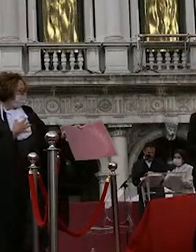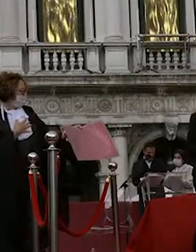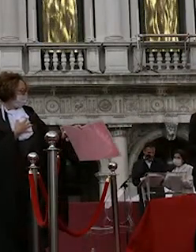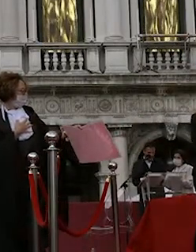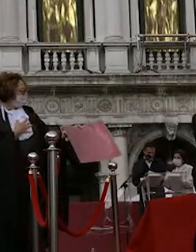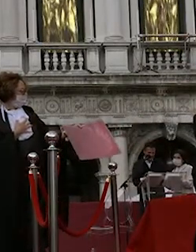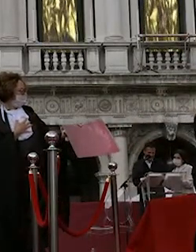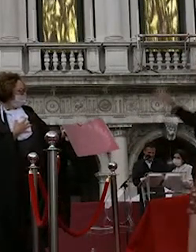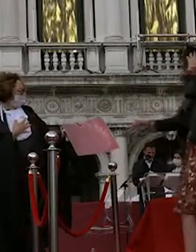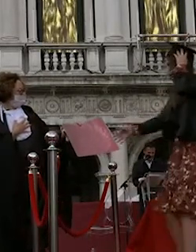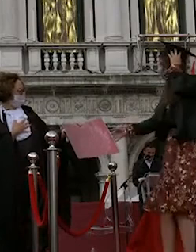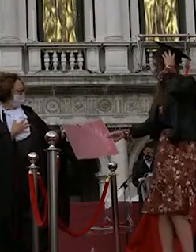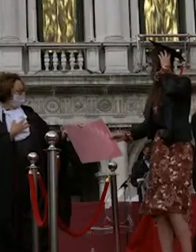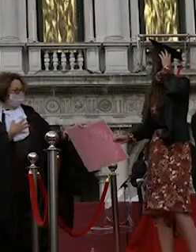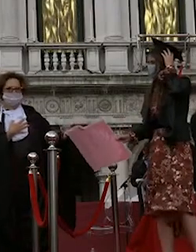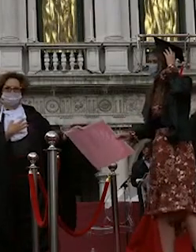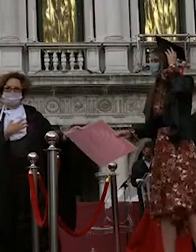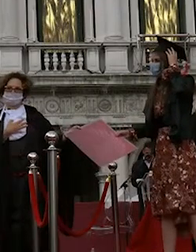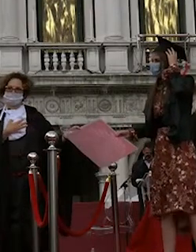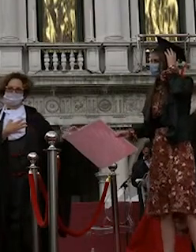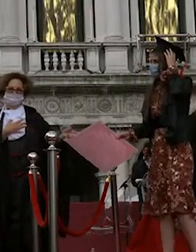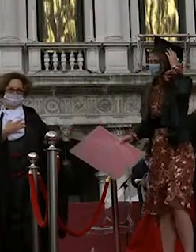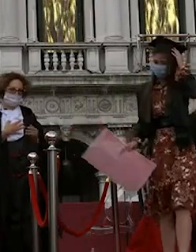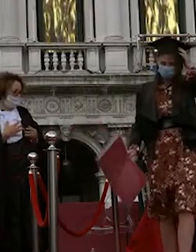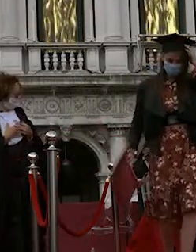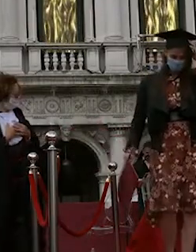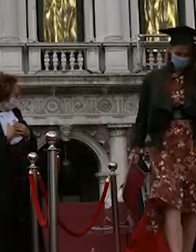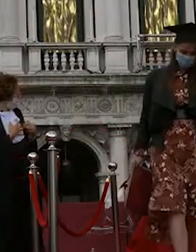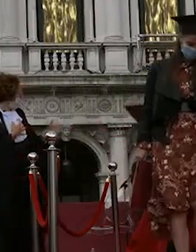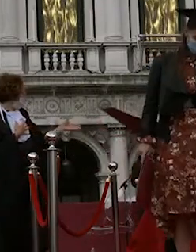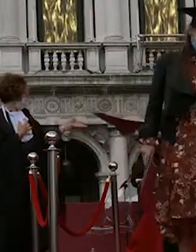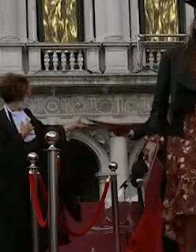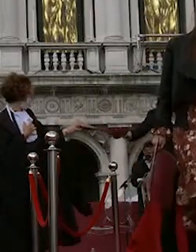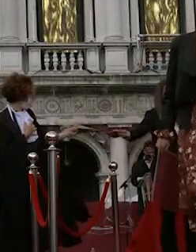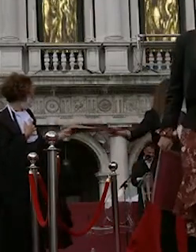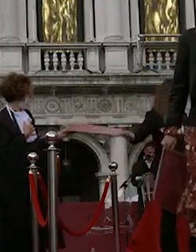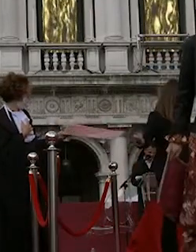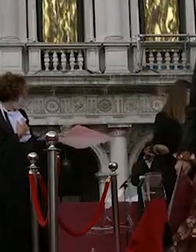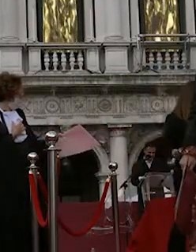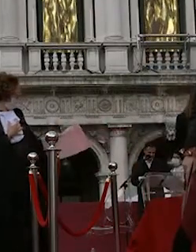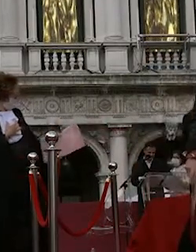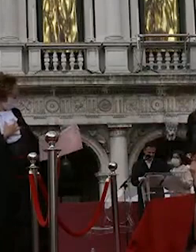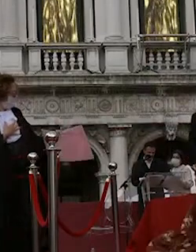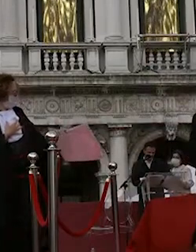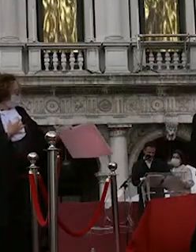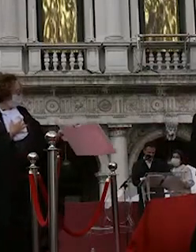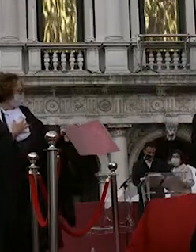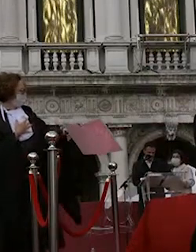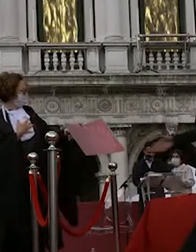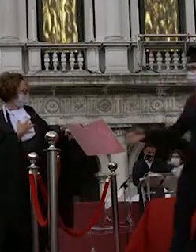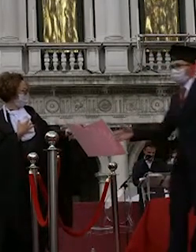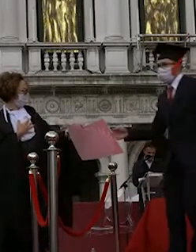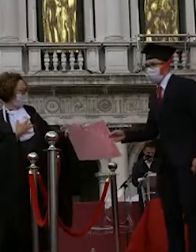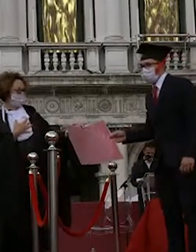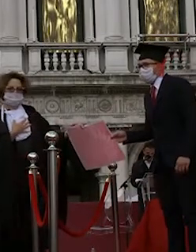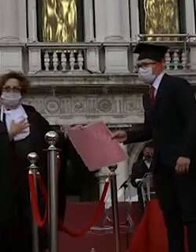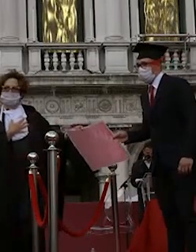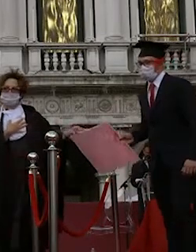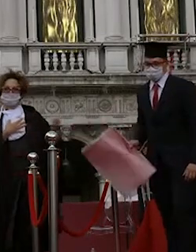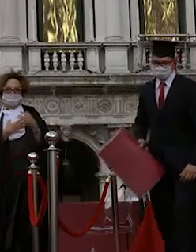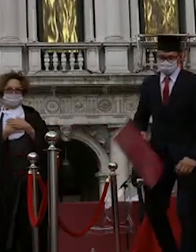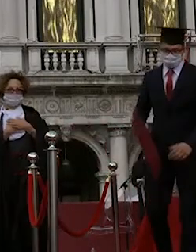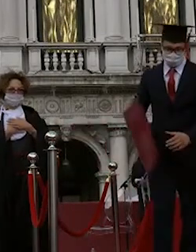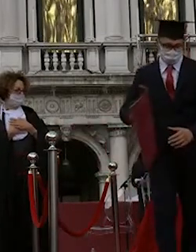mattia ferretto garbuglia massimiliano terzetto maria lucia ferroni salvatore